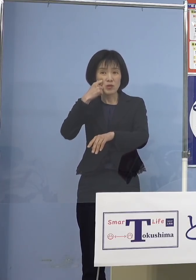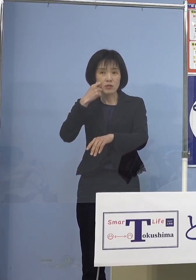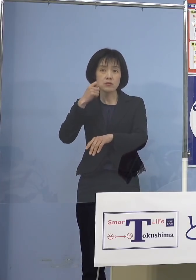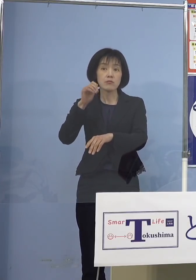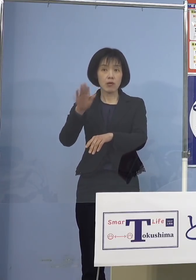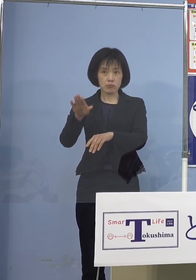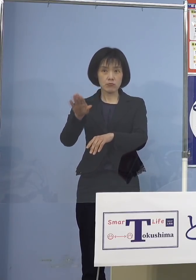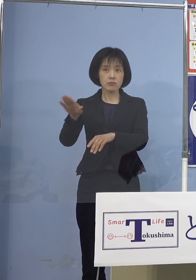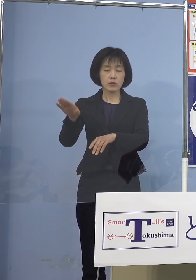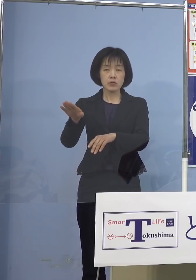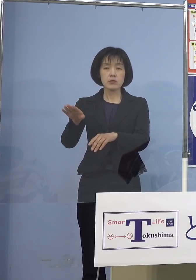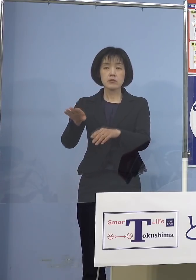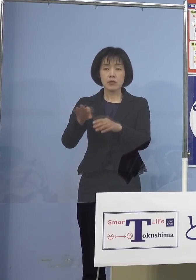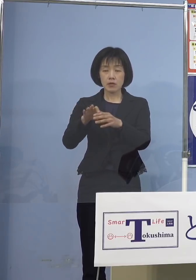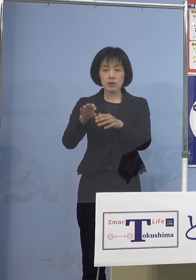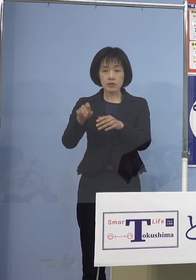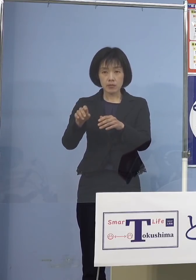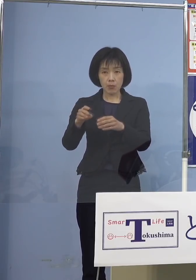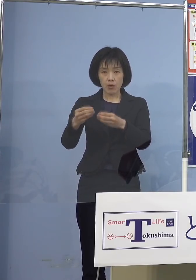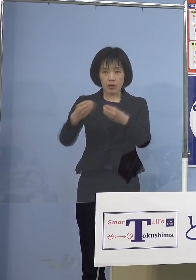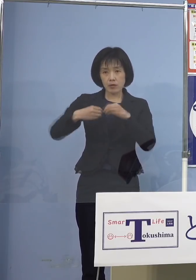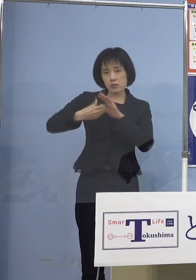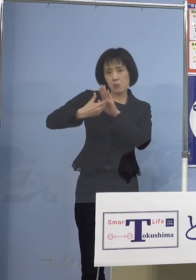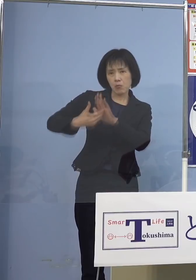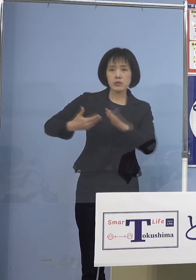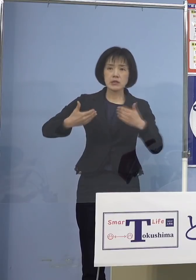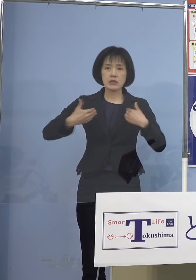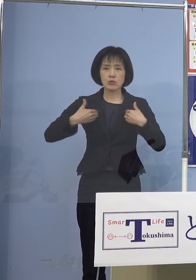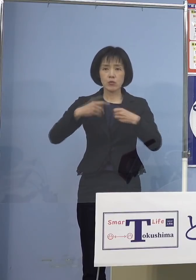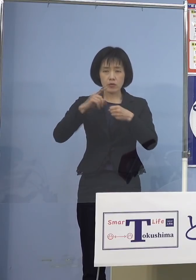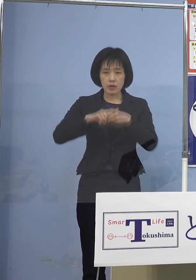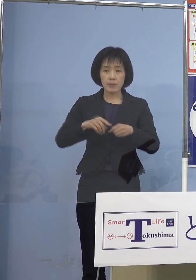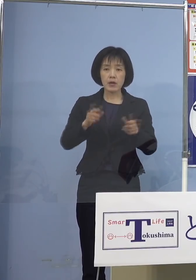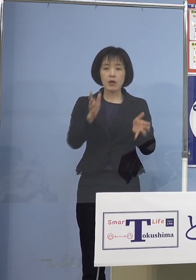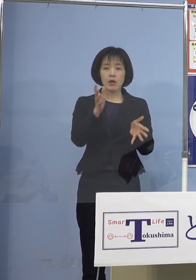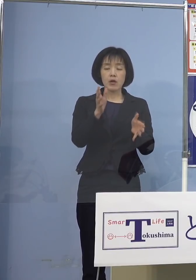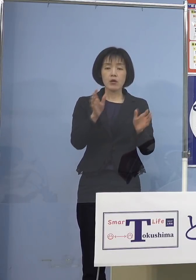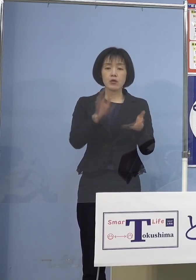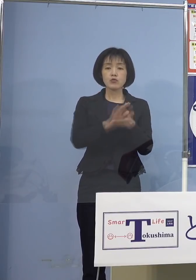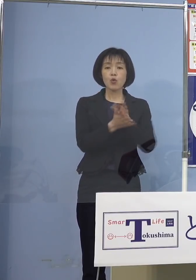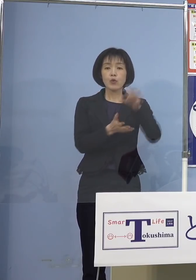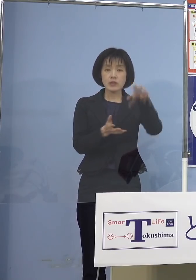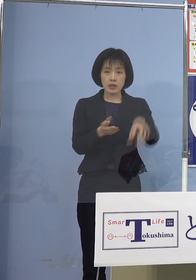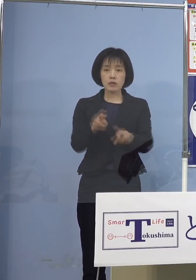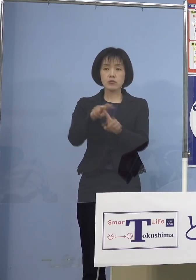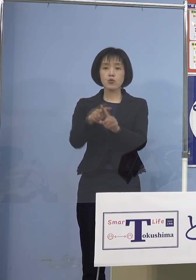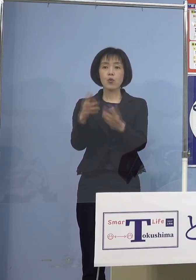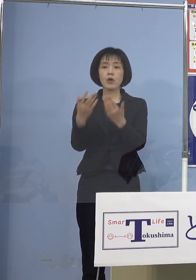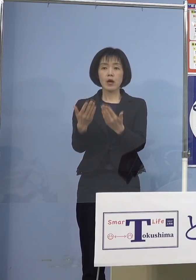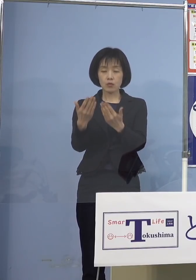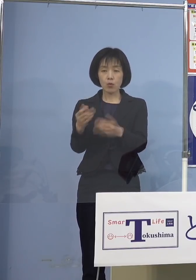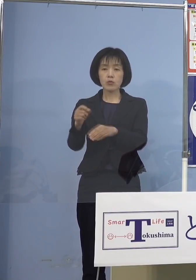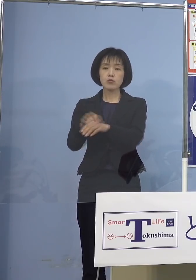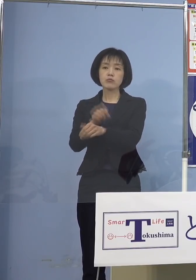その意味でも感染防止を行うために 幼稚園、小学校あるいは特別支援学校